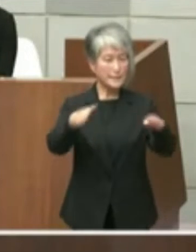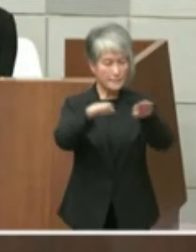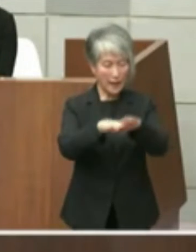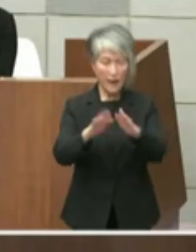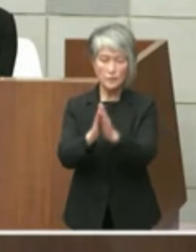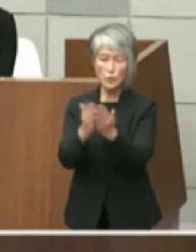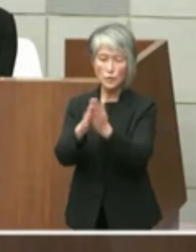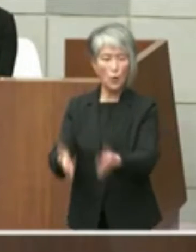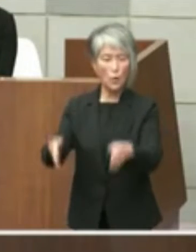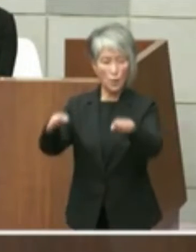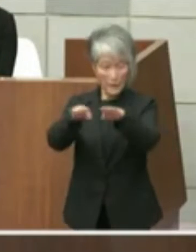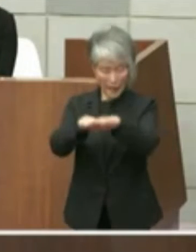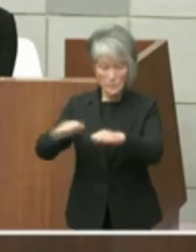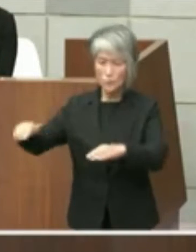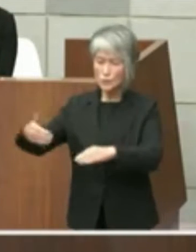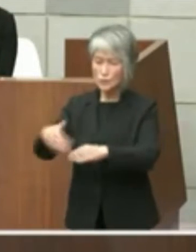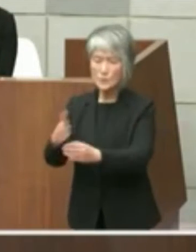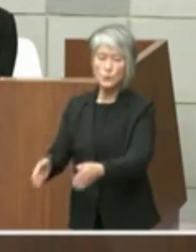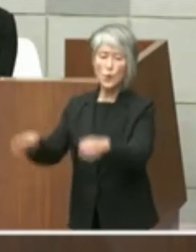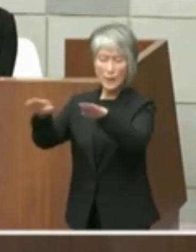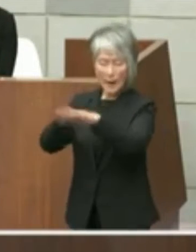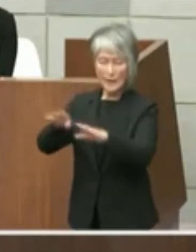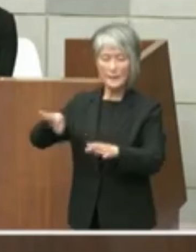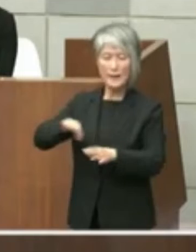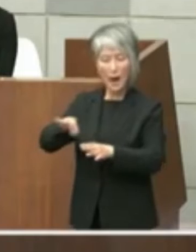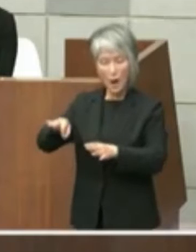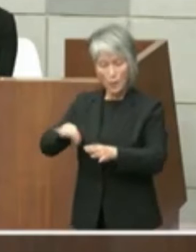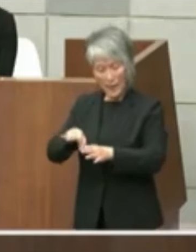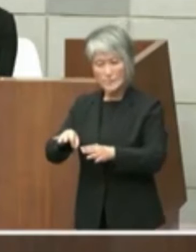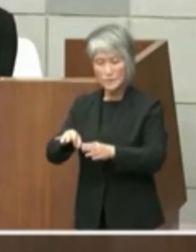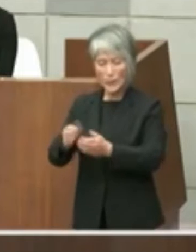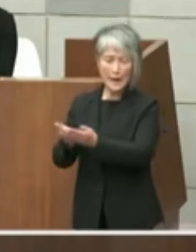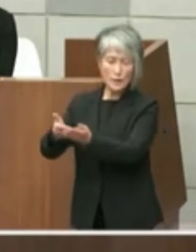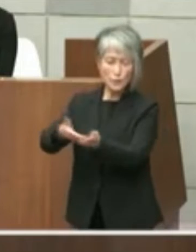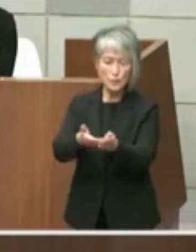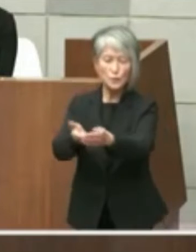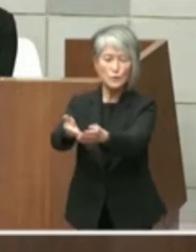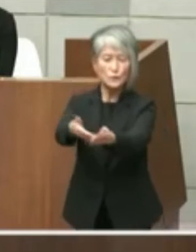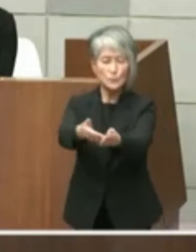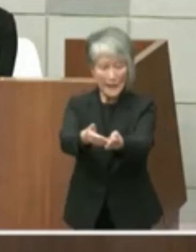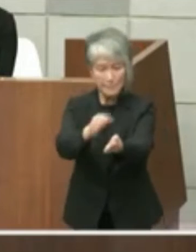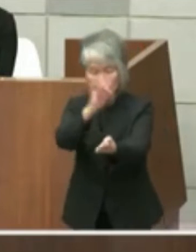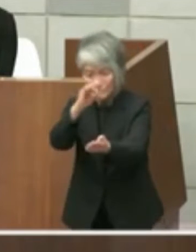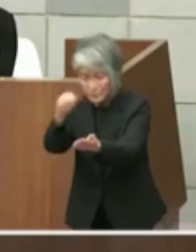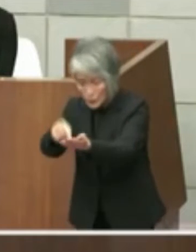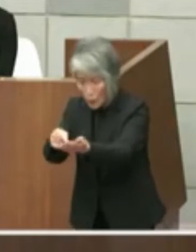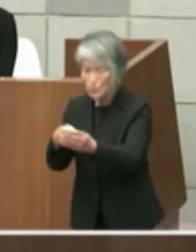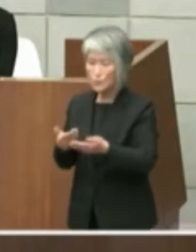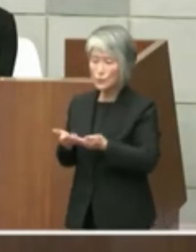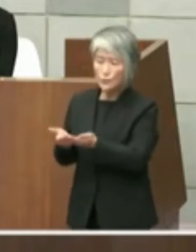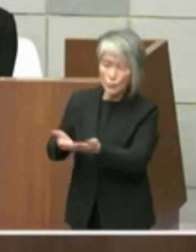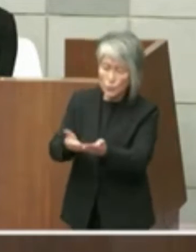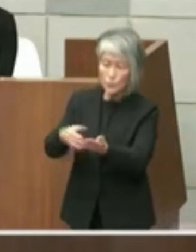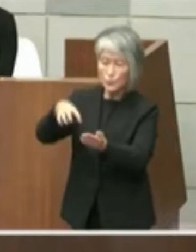水族館カフェそしてクルーズ船乗り場 そして噴水広場をはじめとする広場という